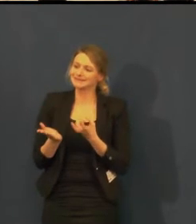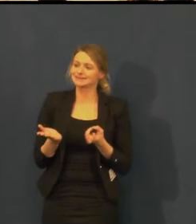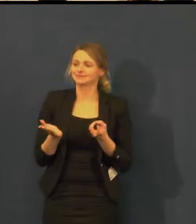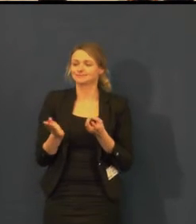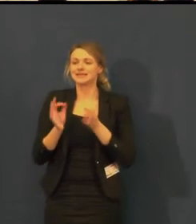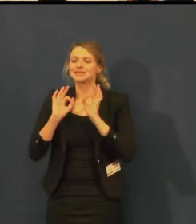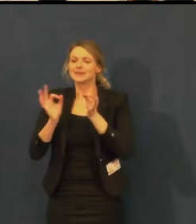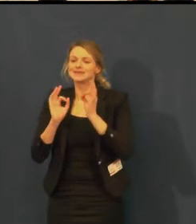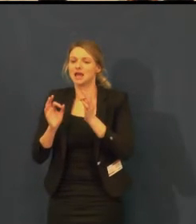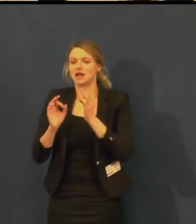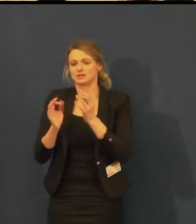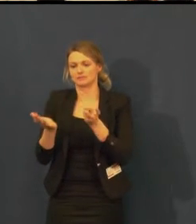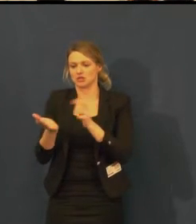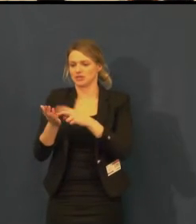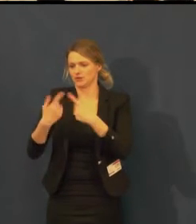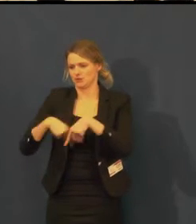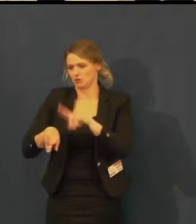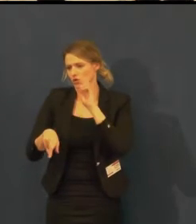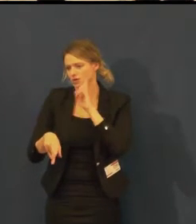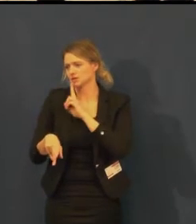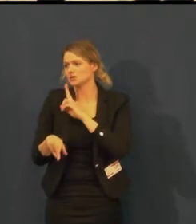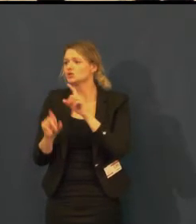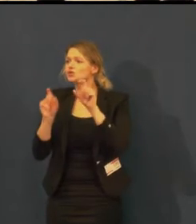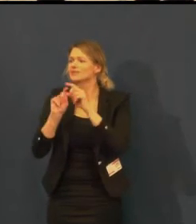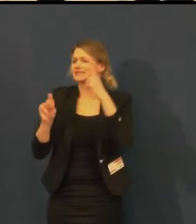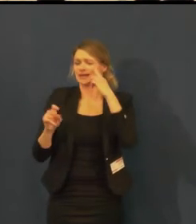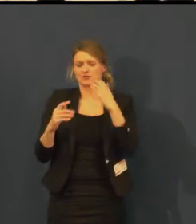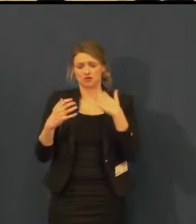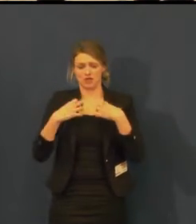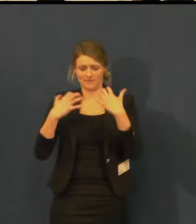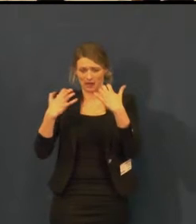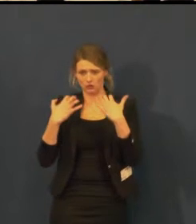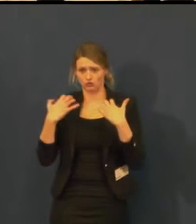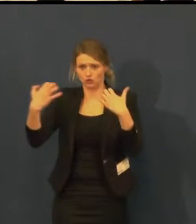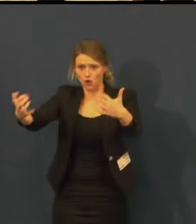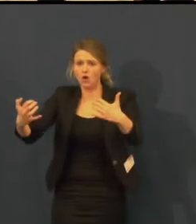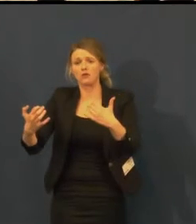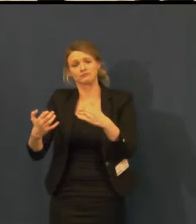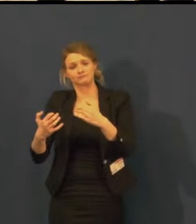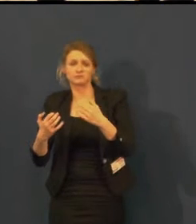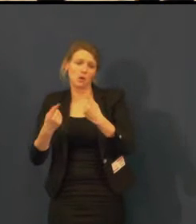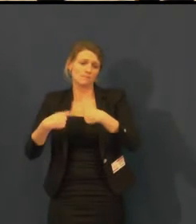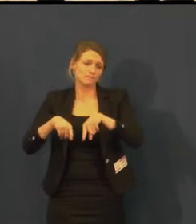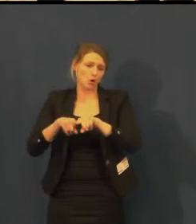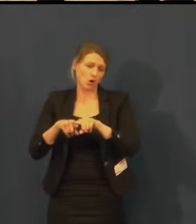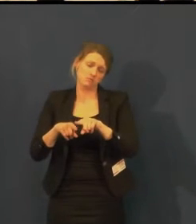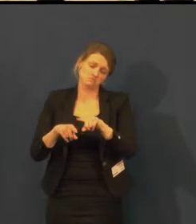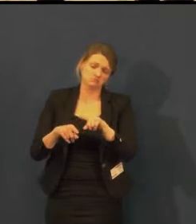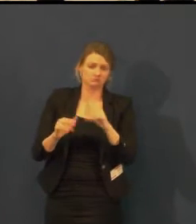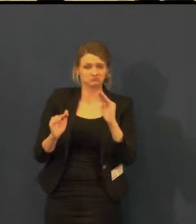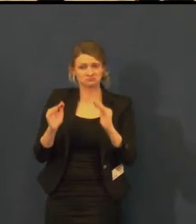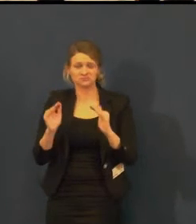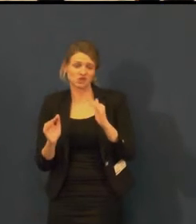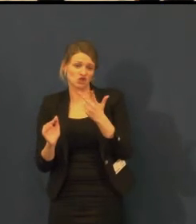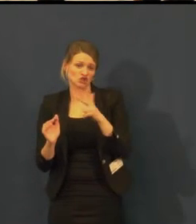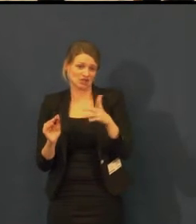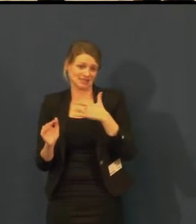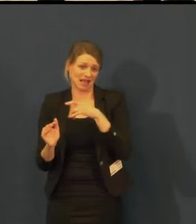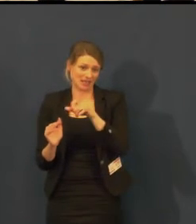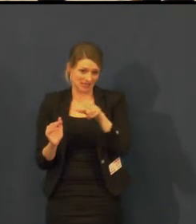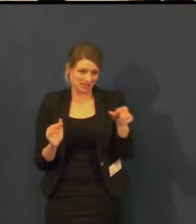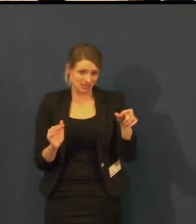takže ta kapacita z 300 místného sálu by musela být naplněna z většiny neslyšícími.